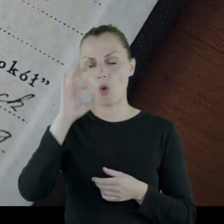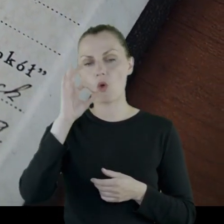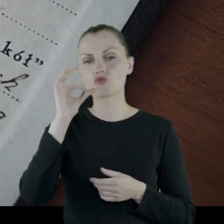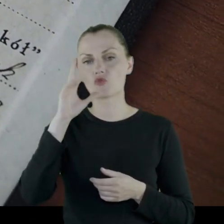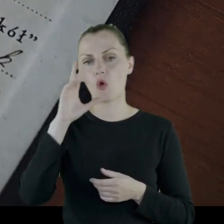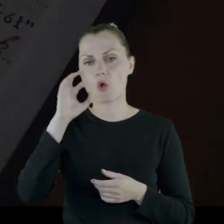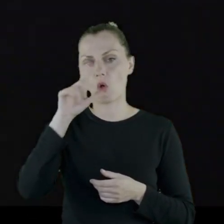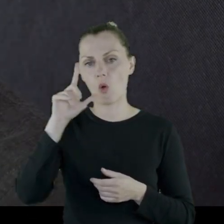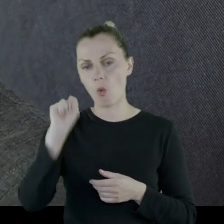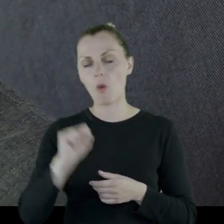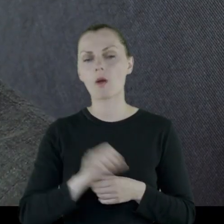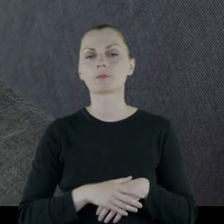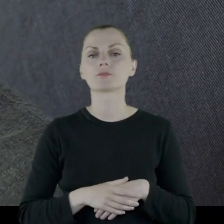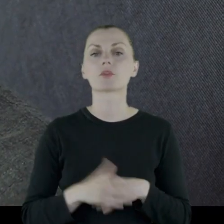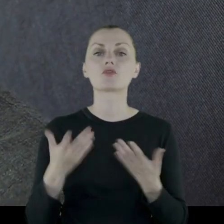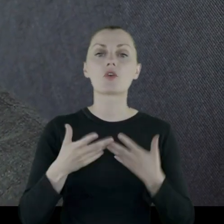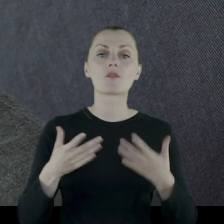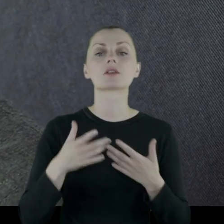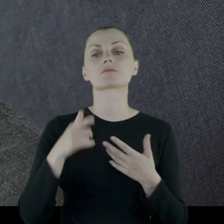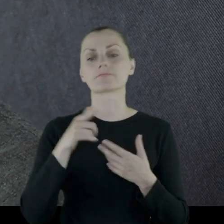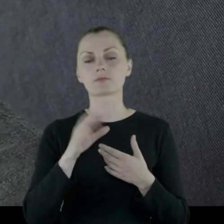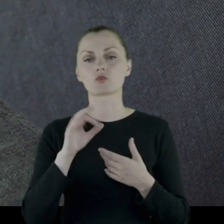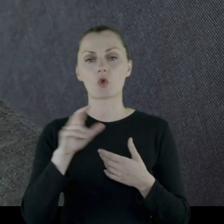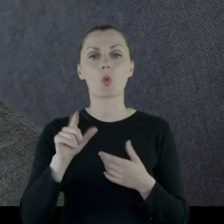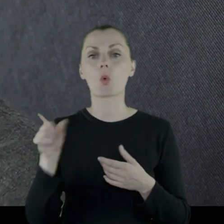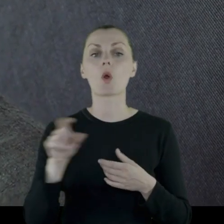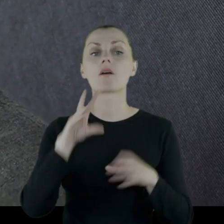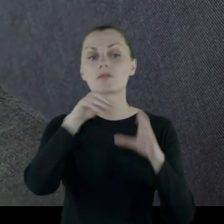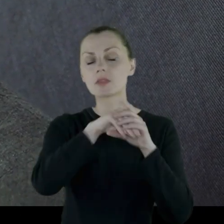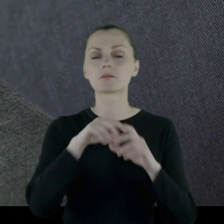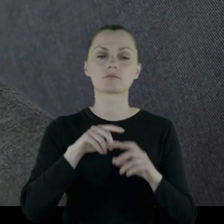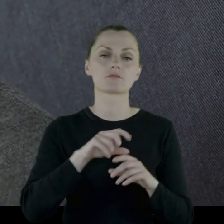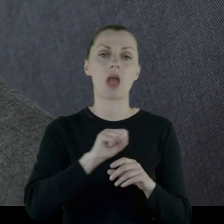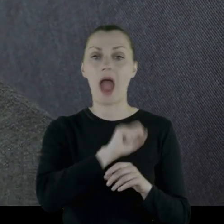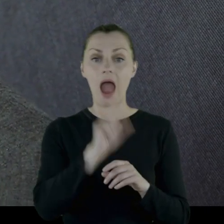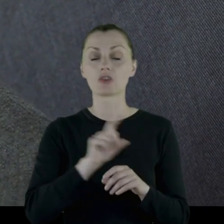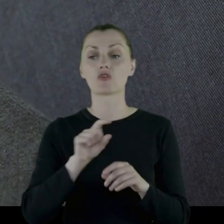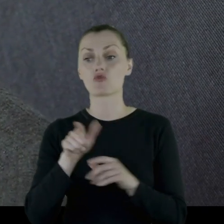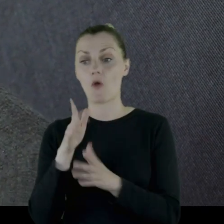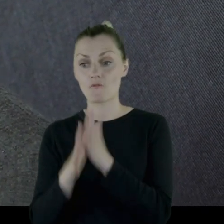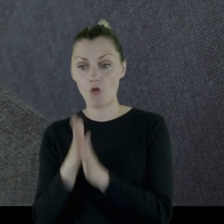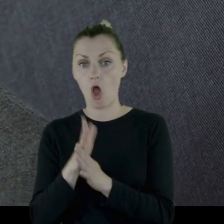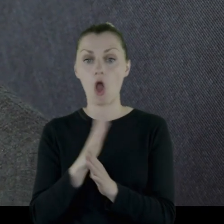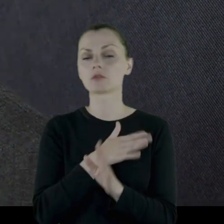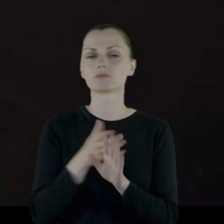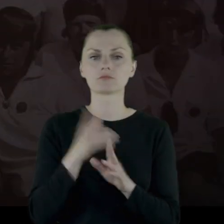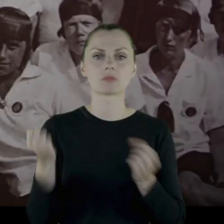Towarzystwa Gimnastycznego "Sokół", w którym bierze aż do wojny bardzo aktywny udział.